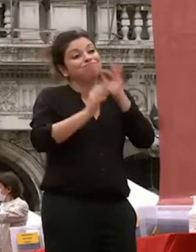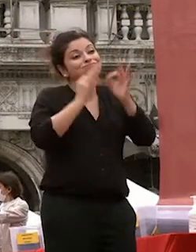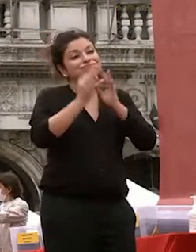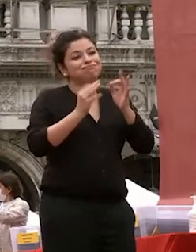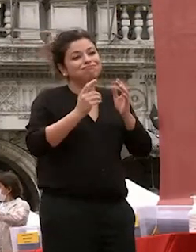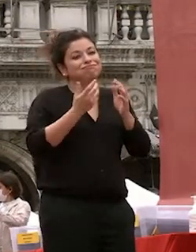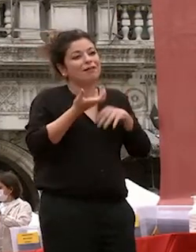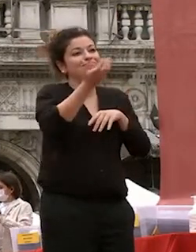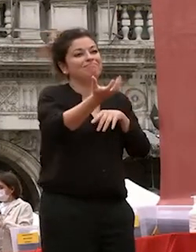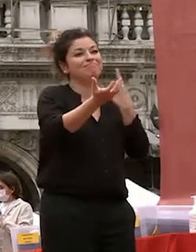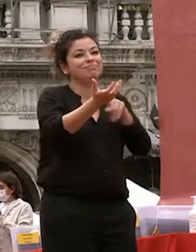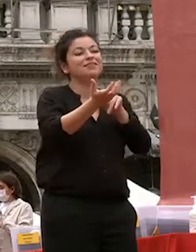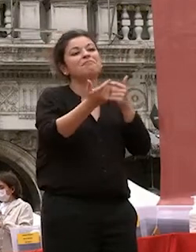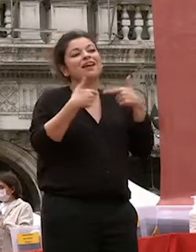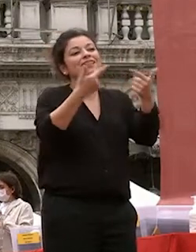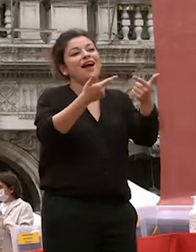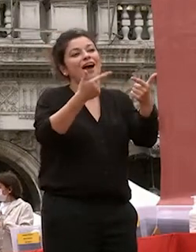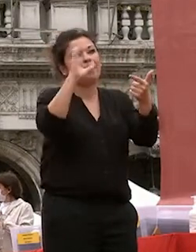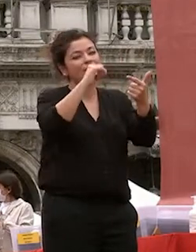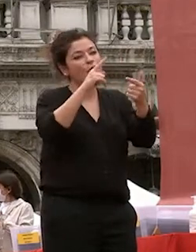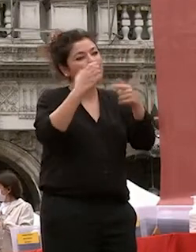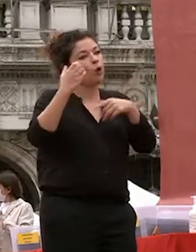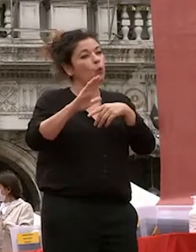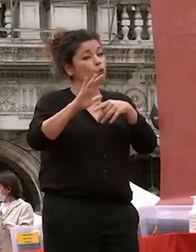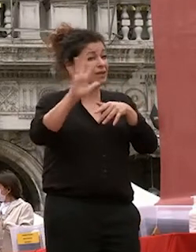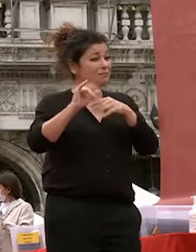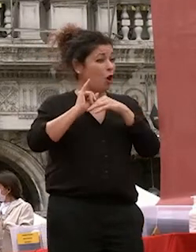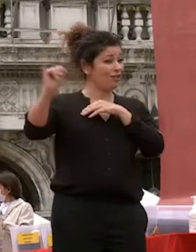cultura apparentemente lontana dalla nostra ma ben vedere anche vicina